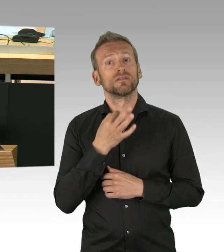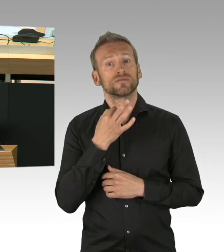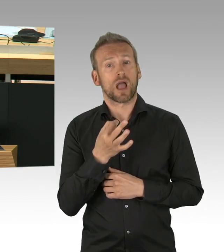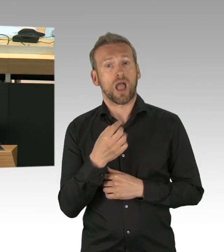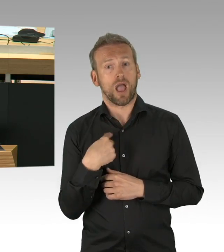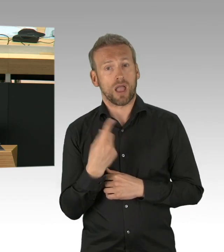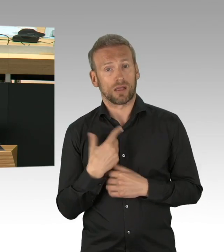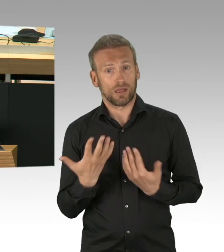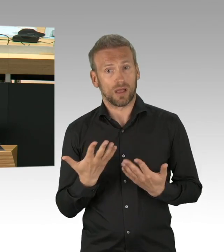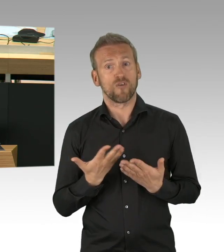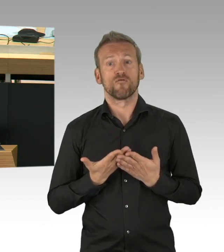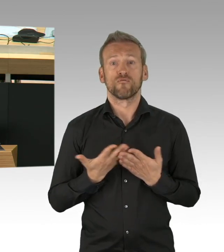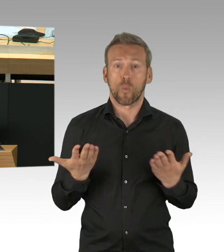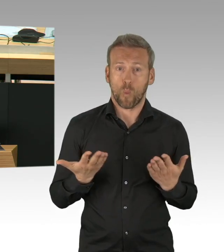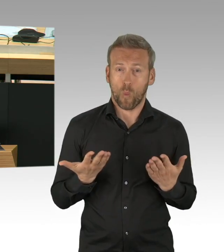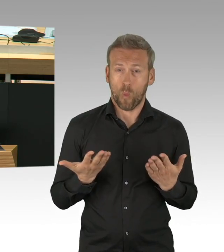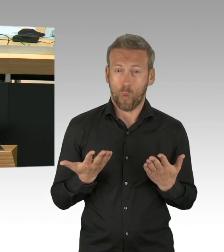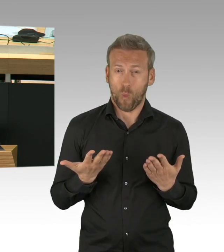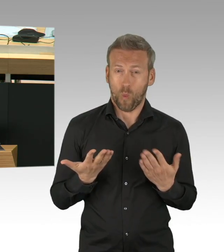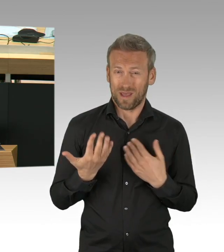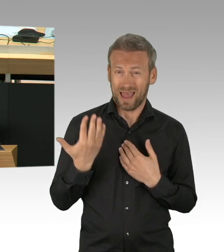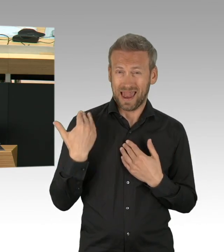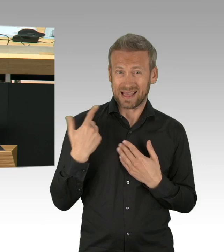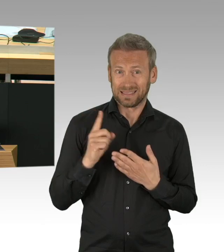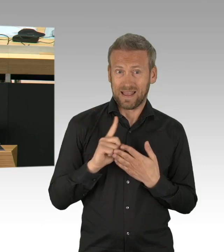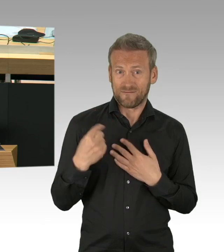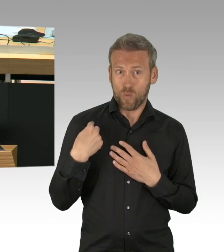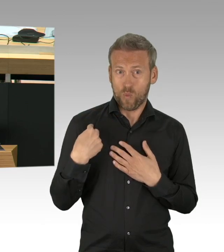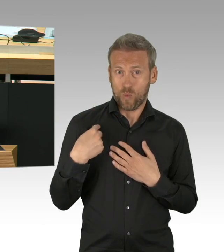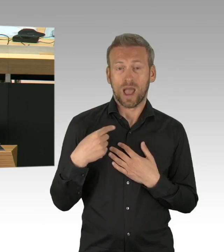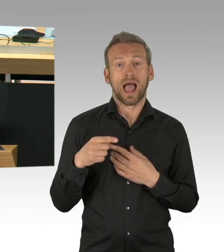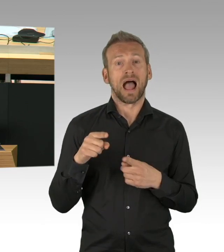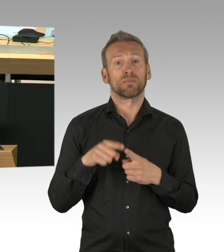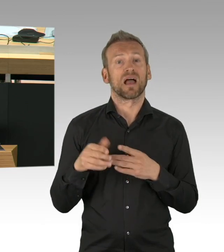da hätte ich gerne eine Antwort drauf, wo war die FDP-Fraktion? Sie haben Punkte angesprochen, die können wir nachvollziehen,